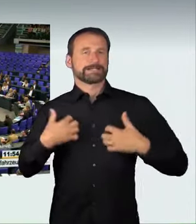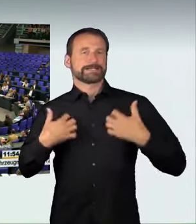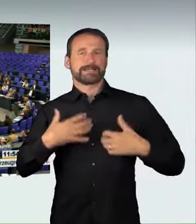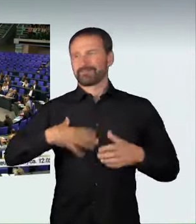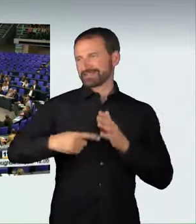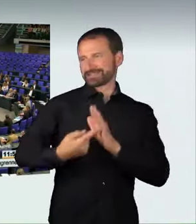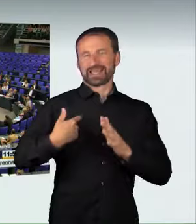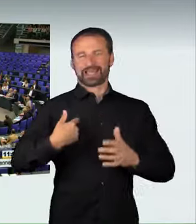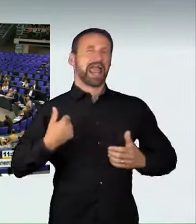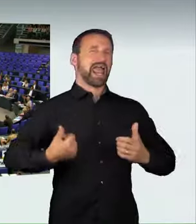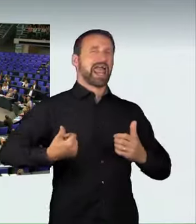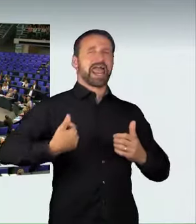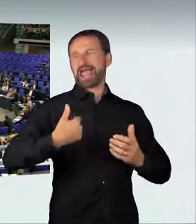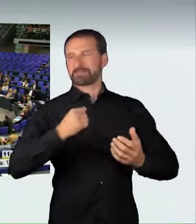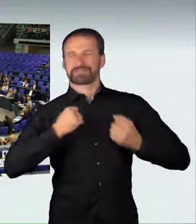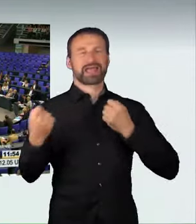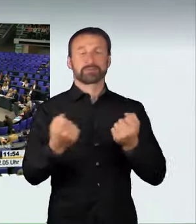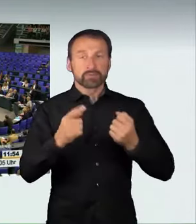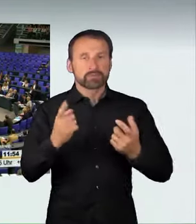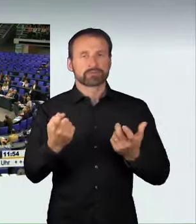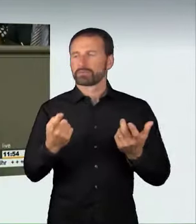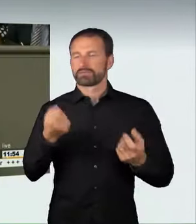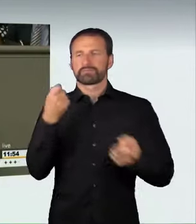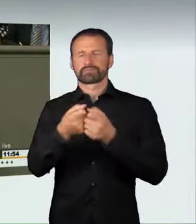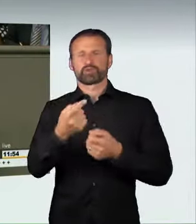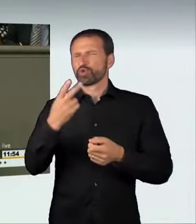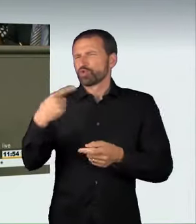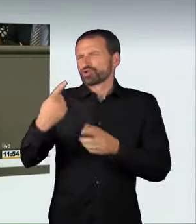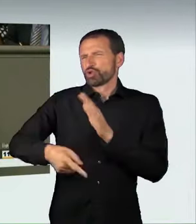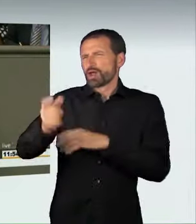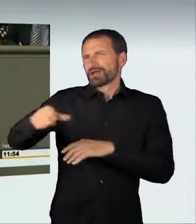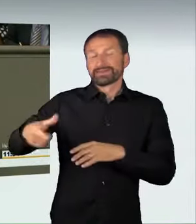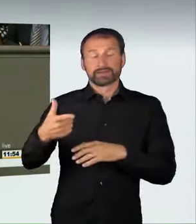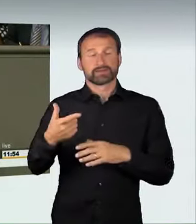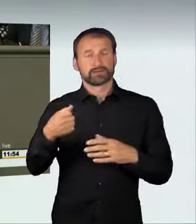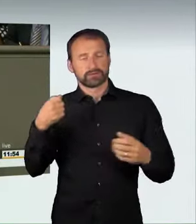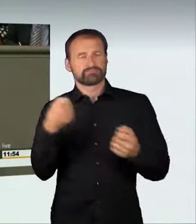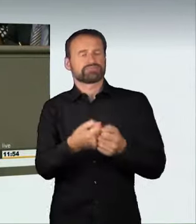mit unschuldigen Bürgern zusammengestoßen, die bei diesen schrecklichen Verkehrsunfällen ihr Leben verloren haben.